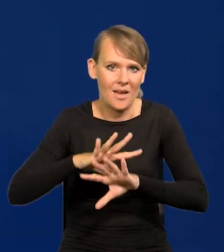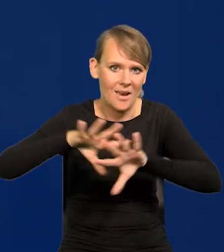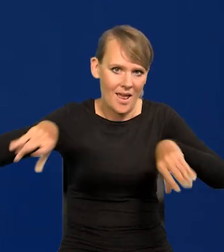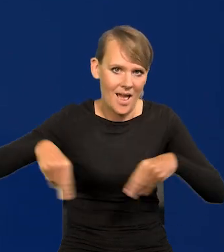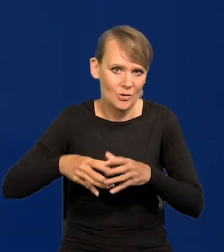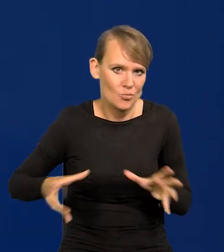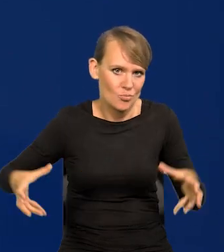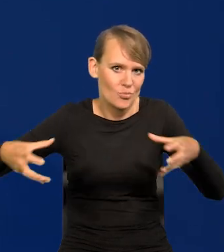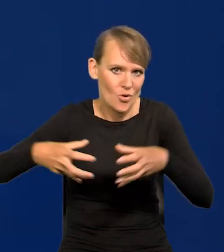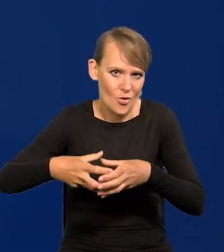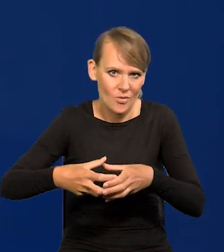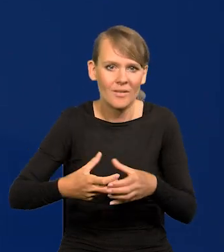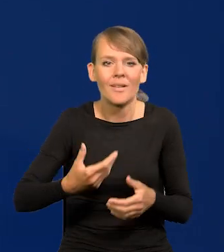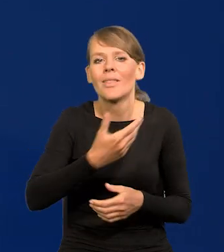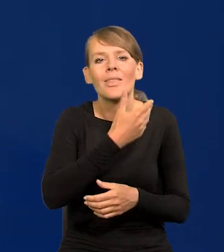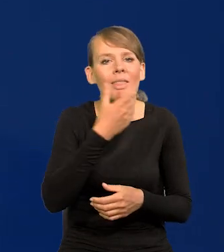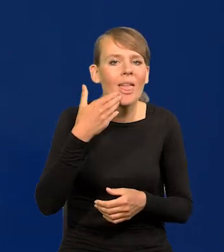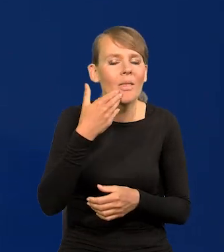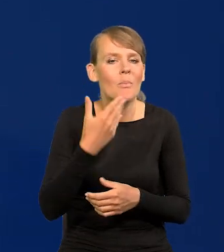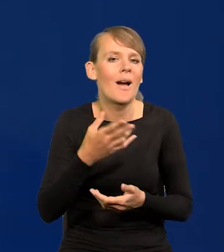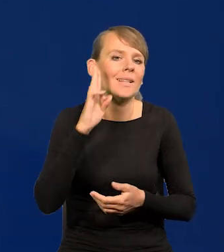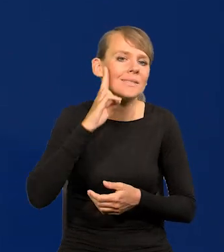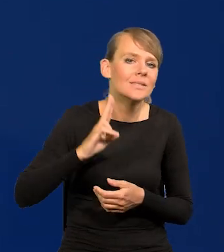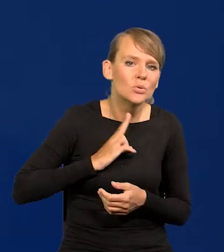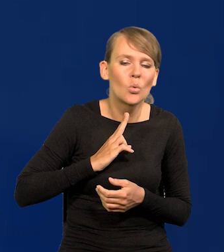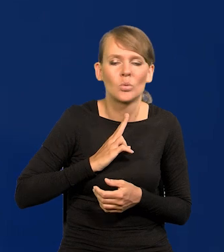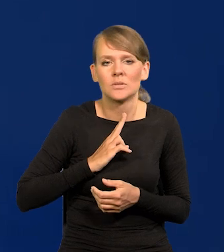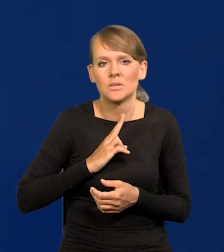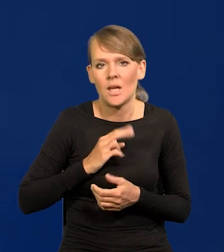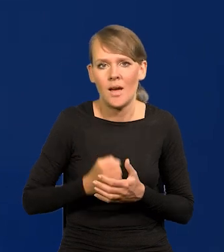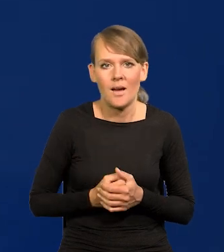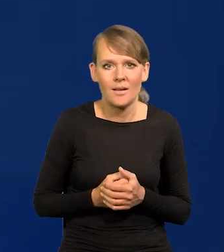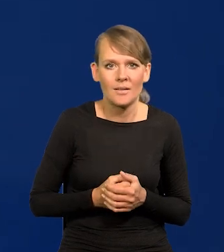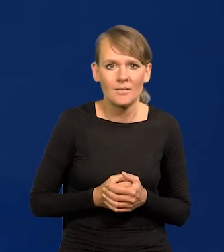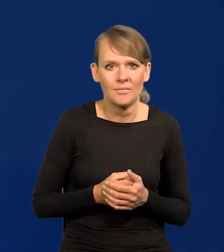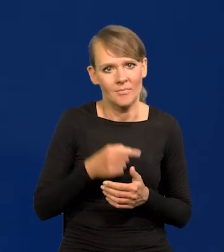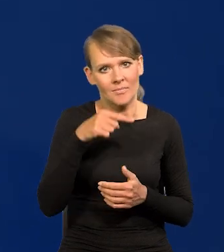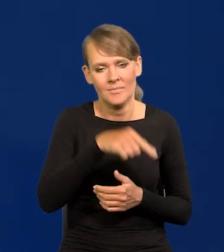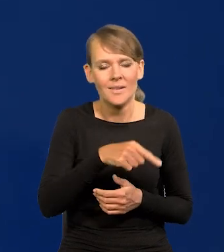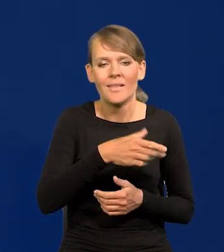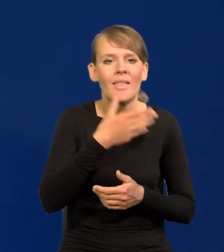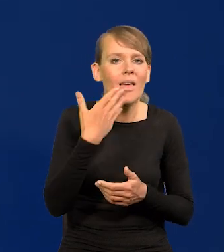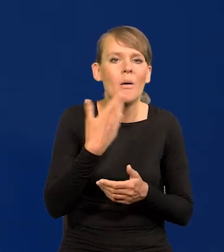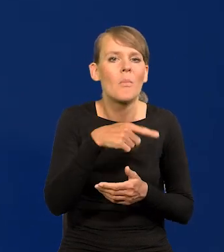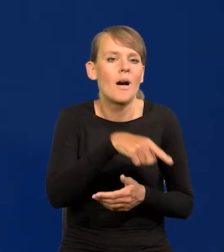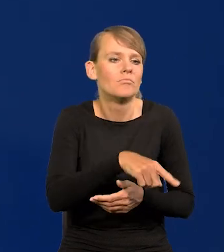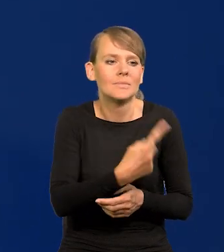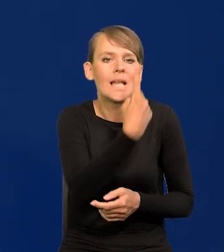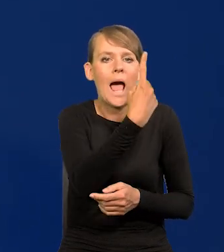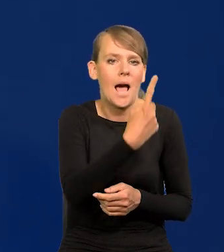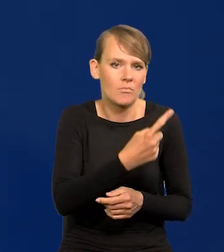Nie ma żadnego ciała, instytucji, organu, który podejmuje decyzję jednoosobowo.